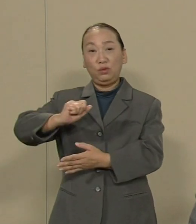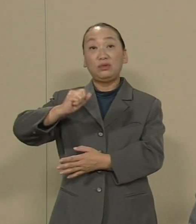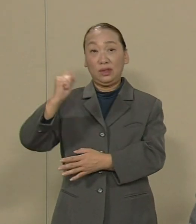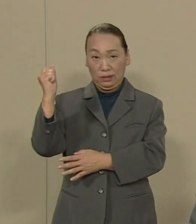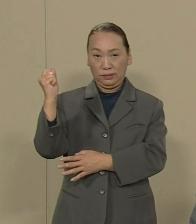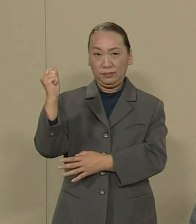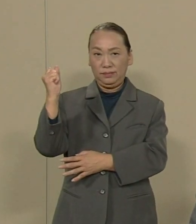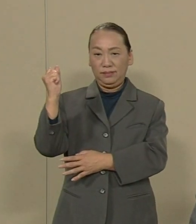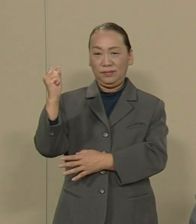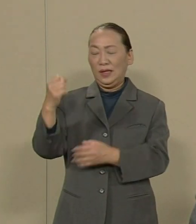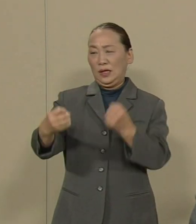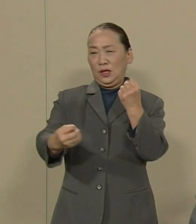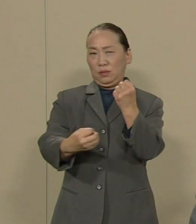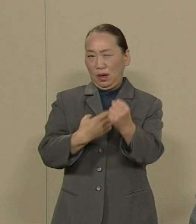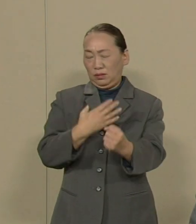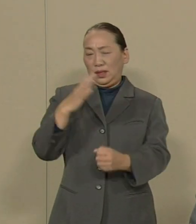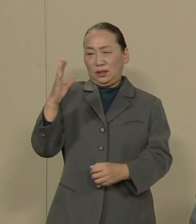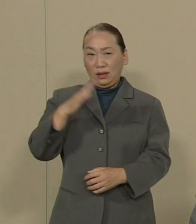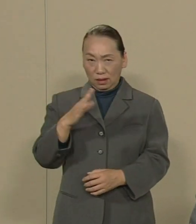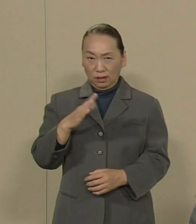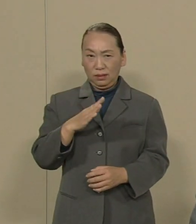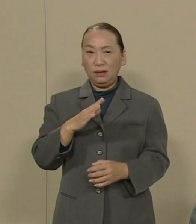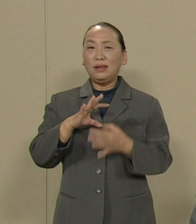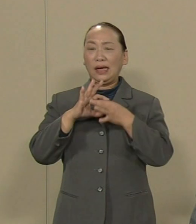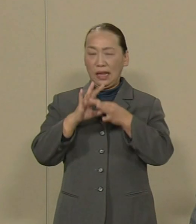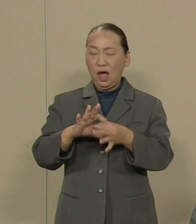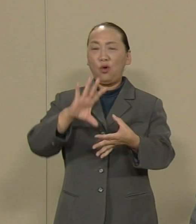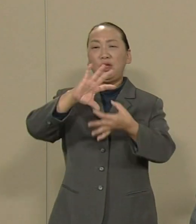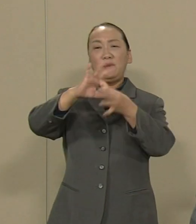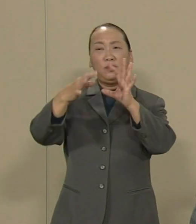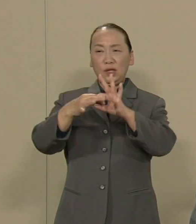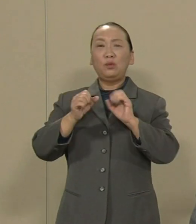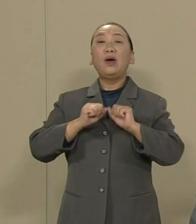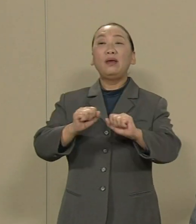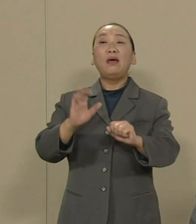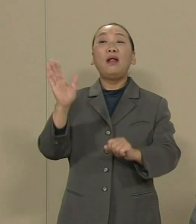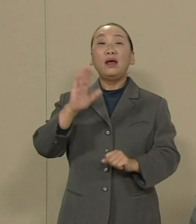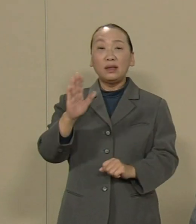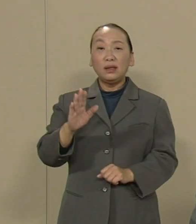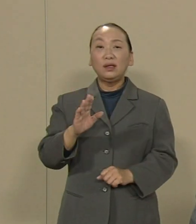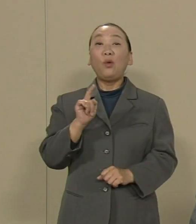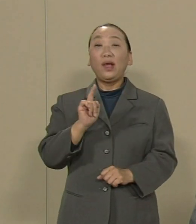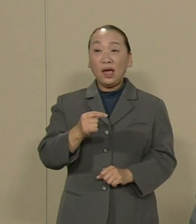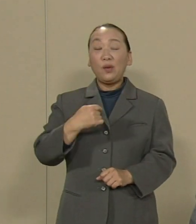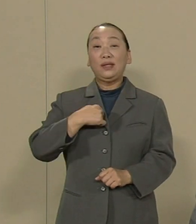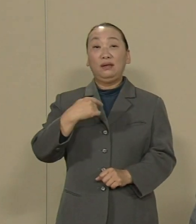被ばくさせない だからオリンピックはやらない これが私の